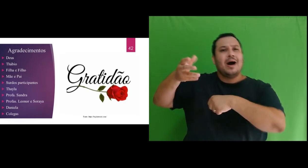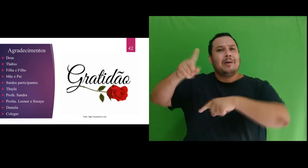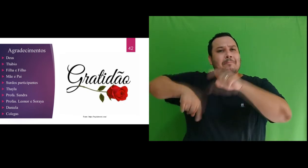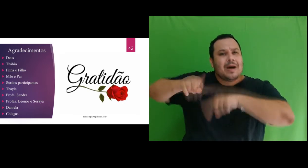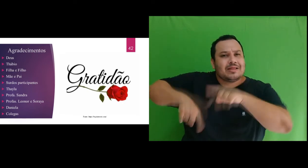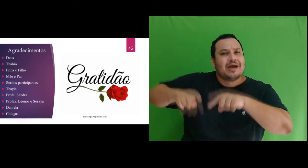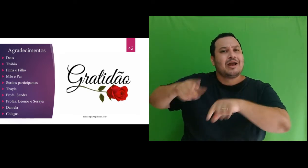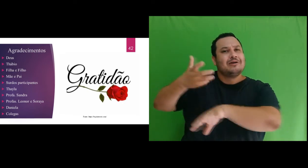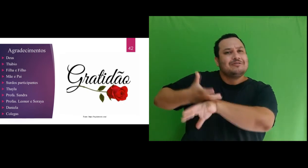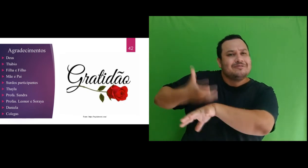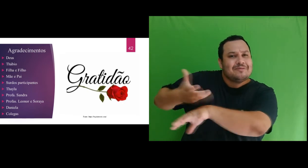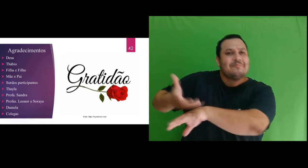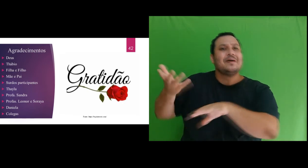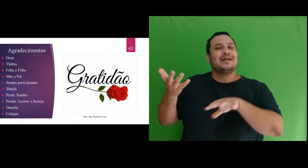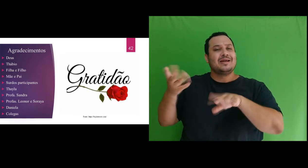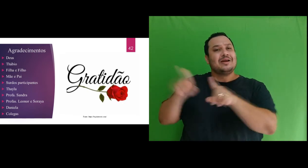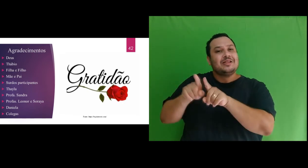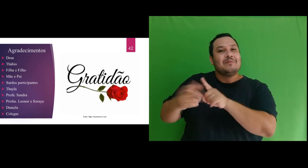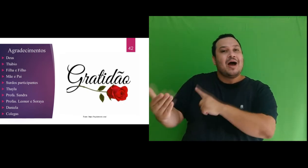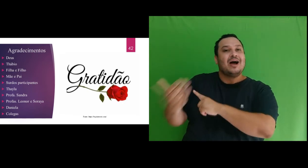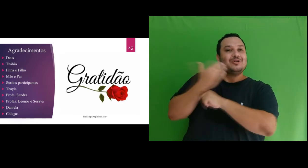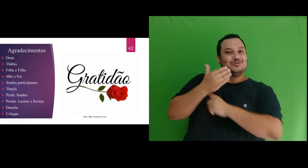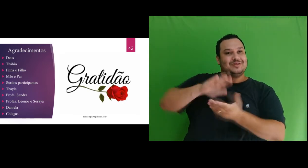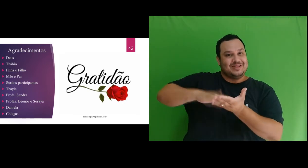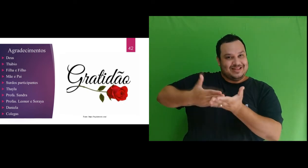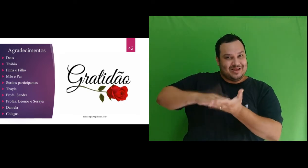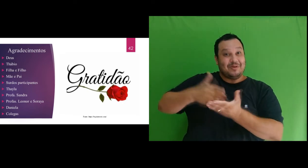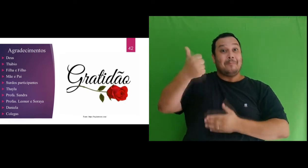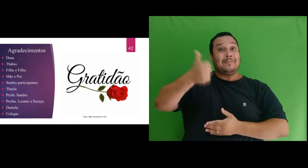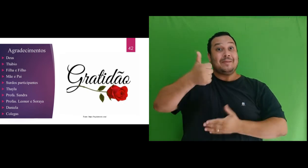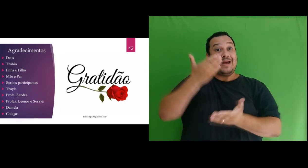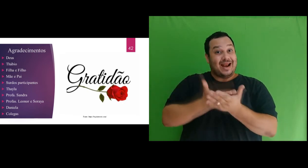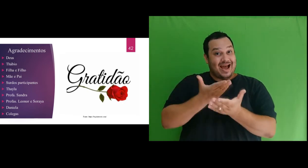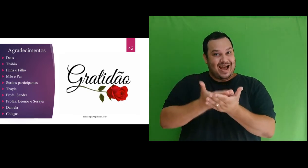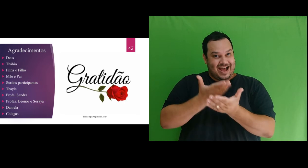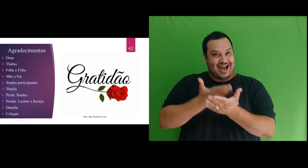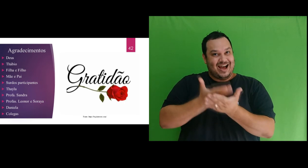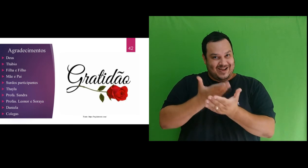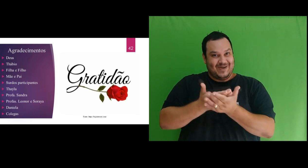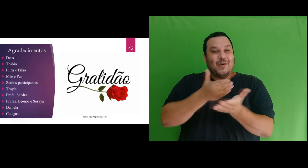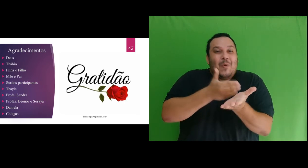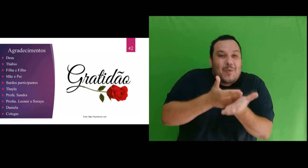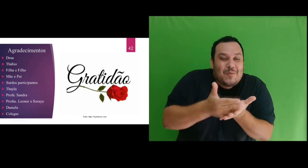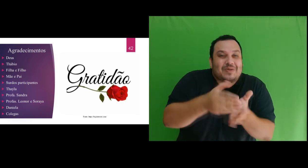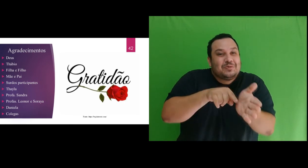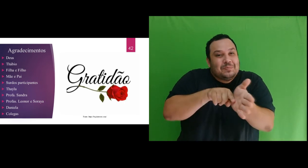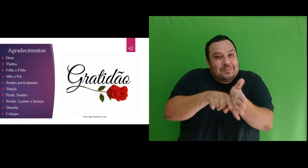disciplinas do mestrado e por ter interpretado a primeira aula no início da pesquisa juntamente